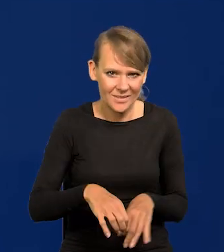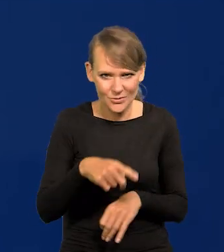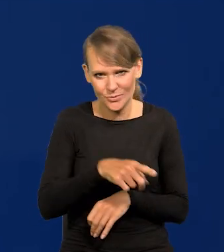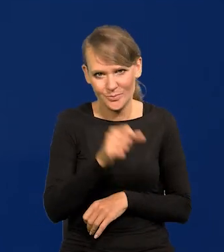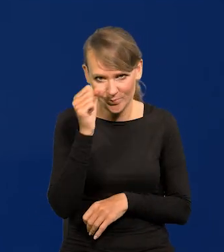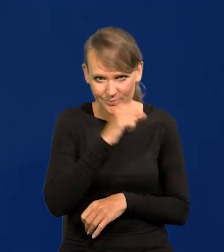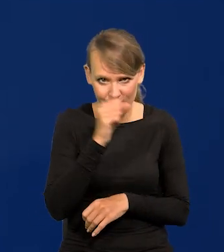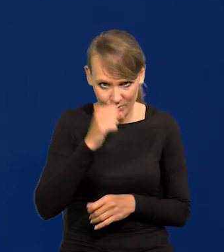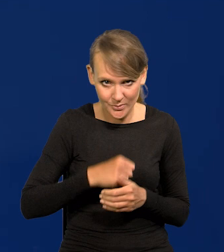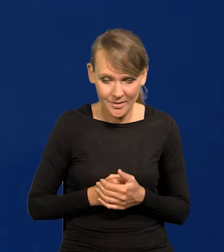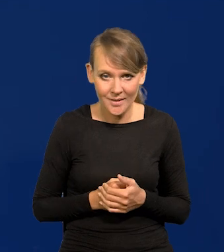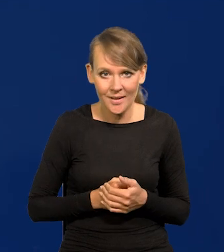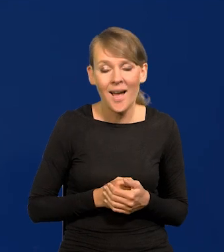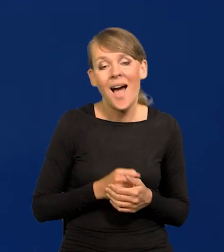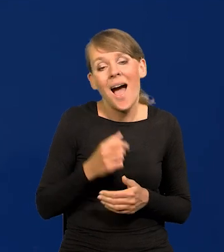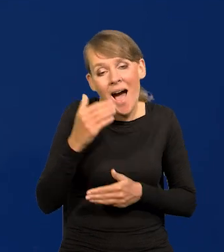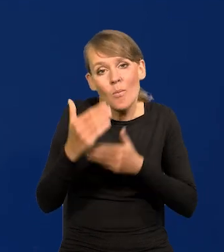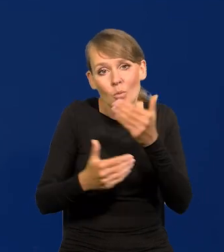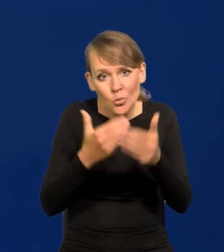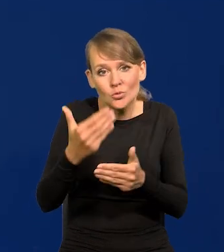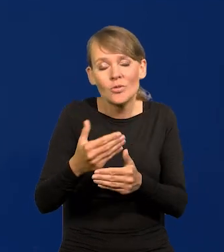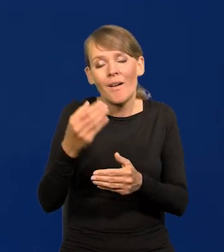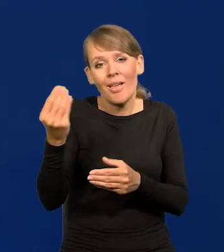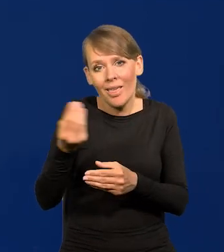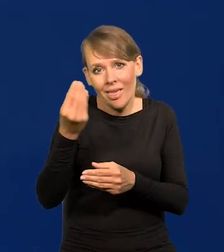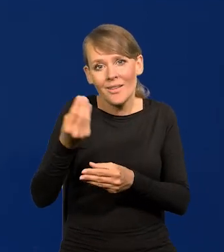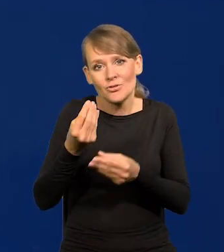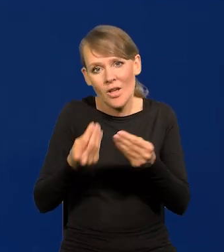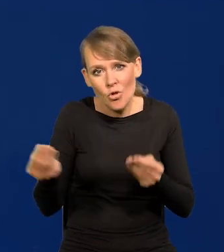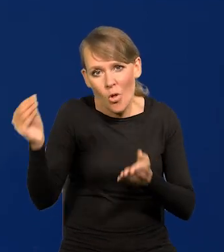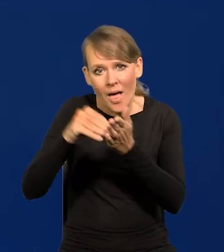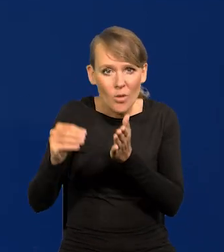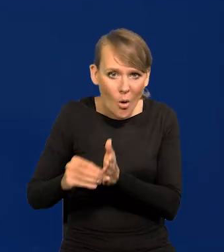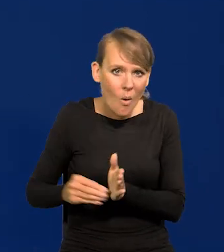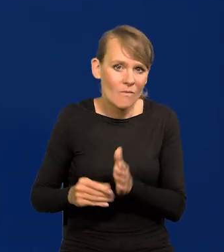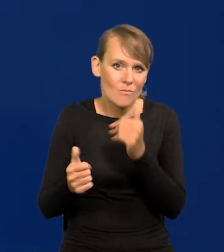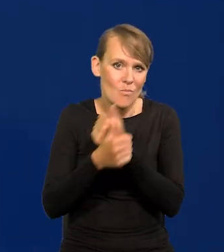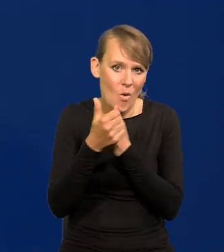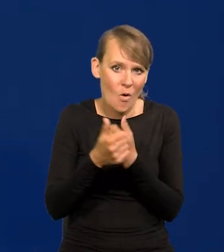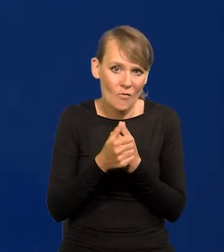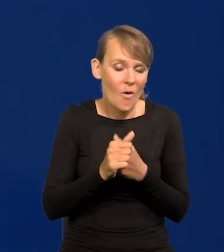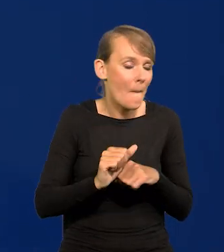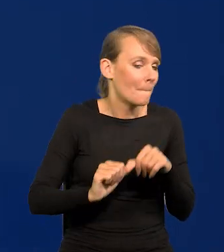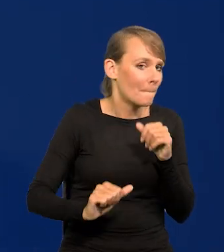Natomiast później oczywiście się skręciły przyczyny już wtórne, spowodowane tą pierwszą falą.